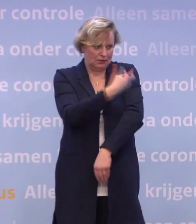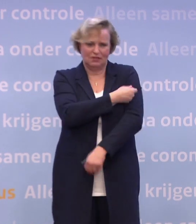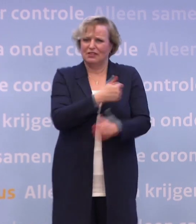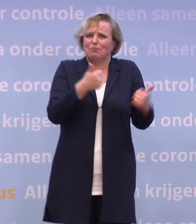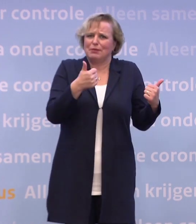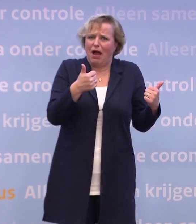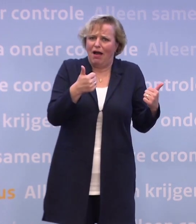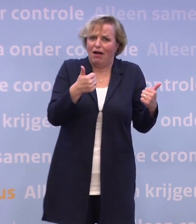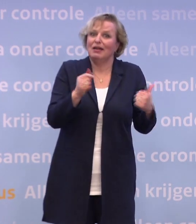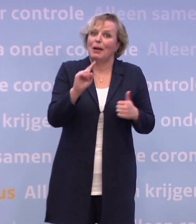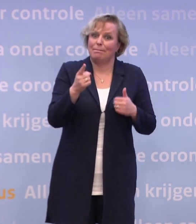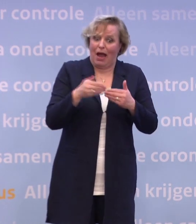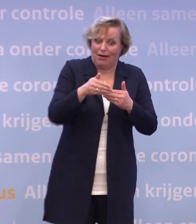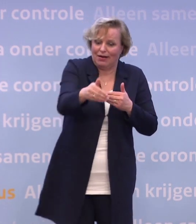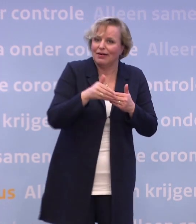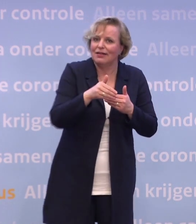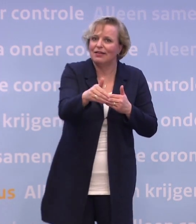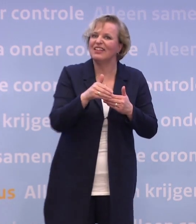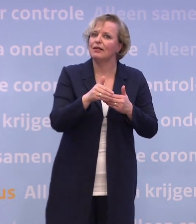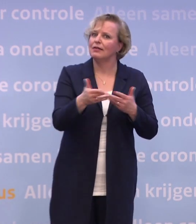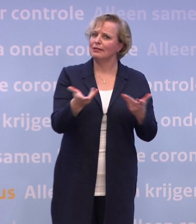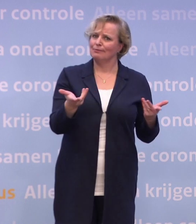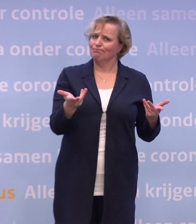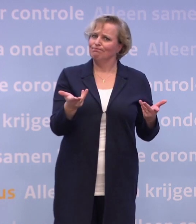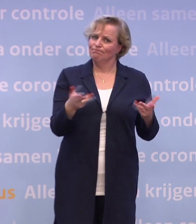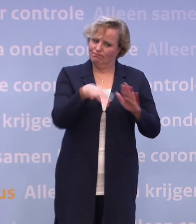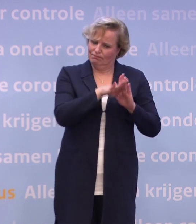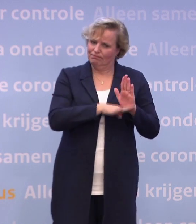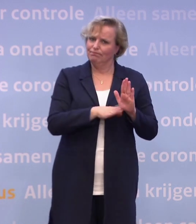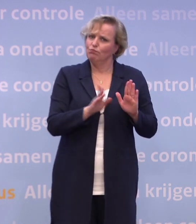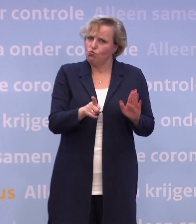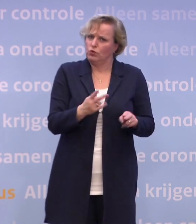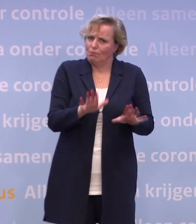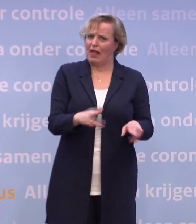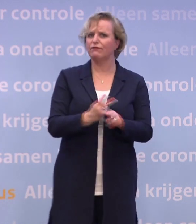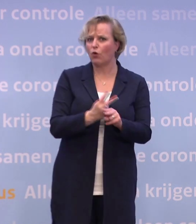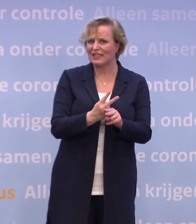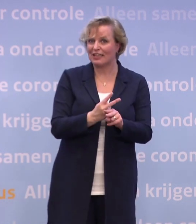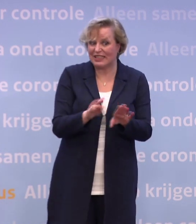...maar zeker in die eerste maanden moet dat ons nog net zo voorzichtig maken... ...als dat we in de afgelopen maanden hebben moeten zijn.